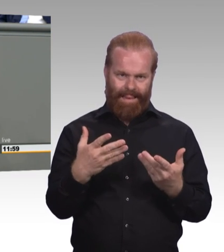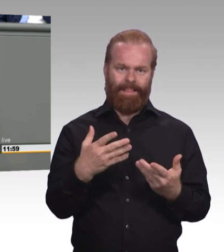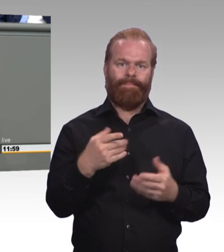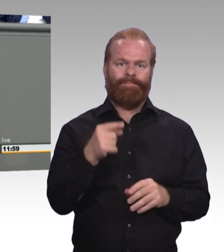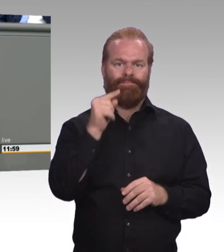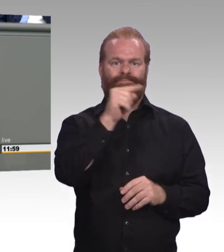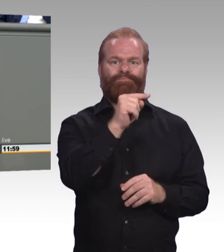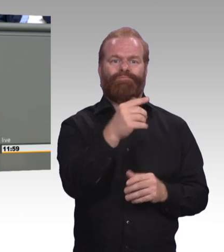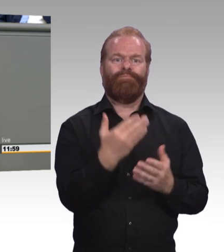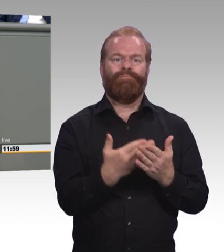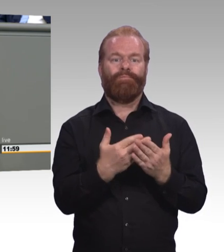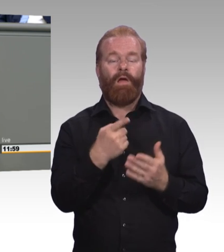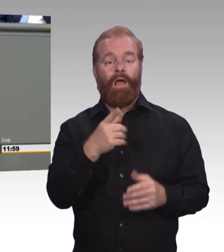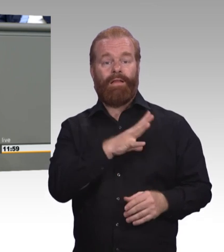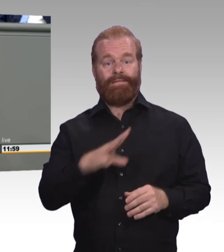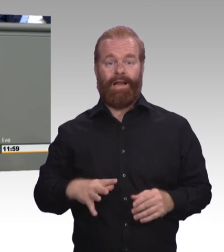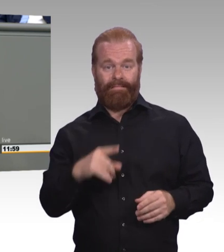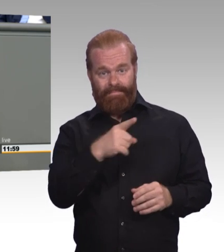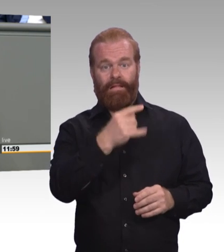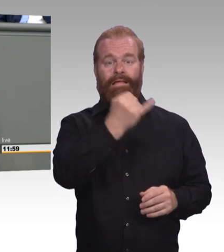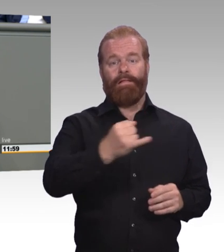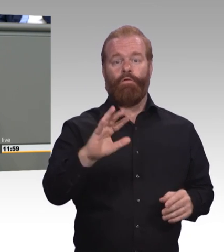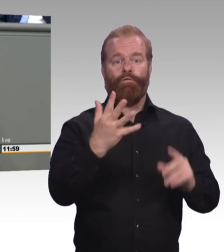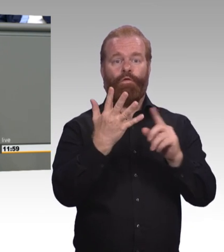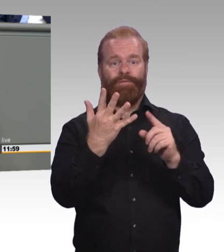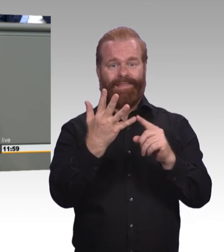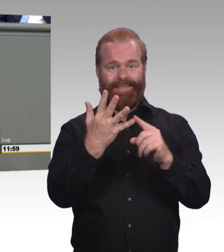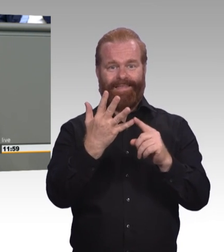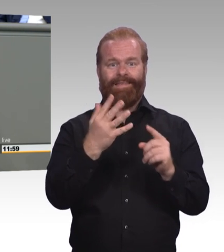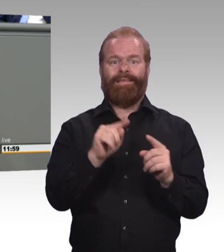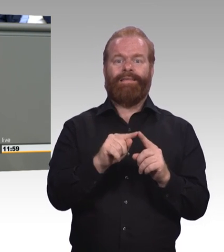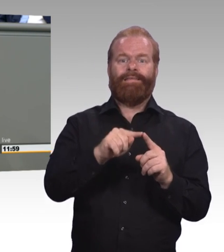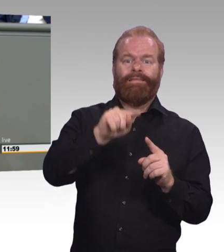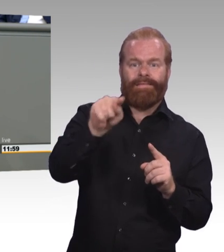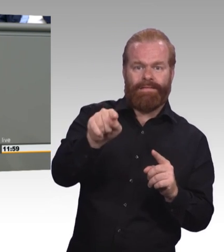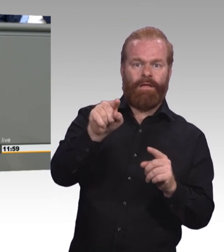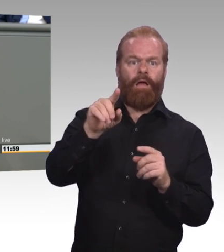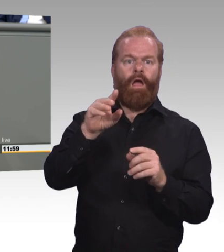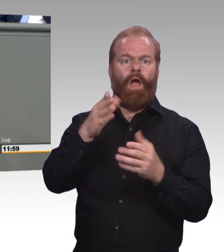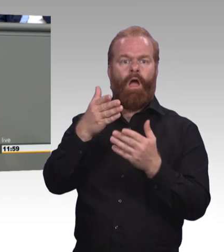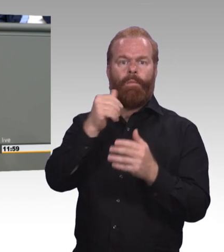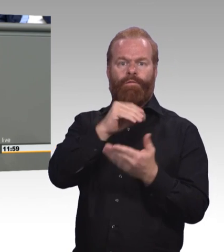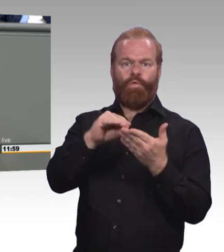Bus und Bahn müssen bezahlt werden und auch die Kosten für die eigene Wohnung. Diejenigen Kolleginnen und Kollegen,